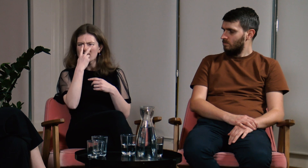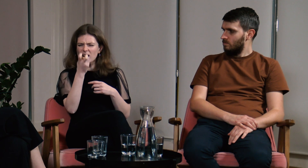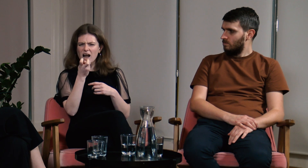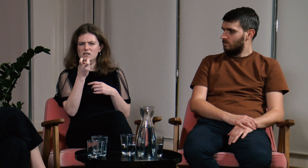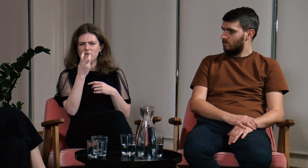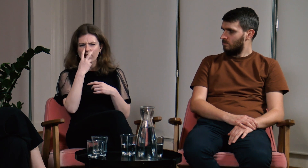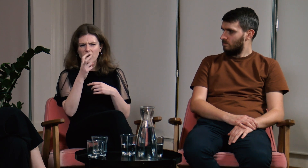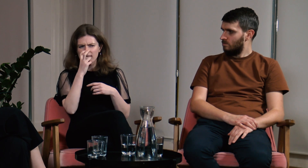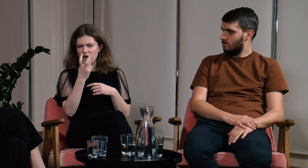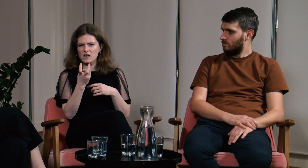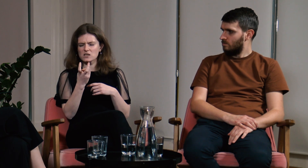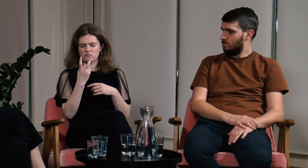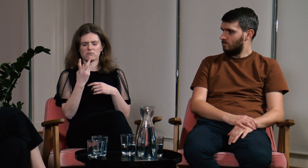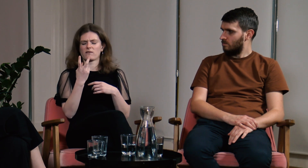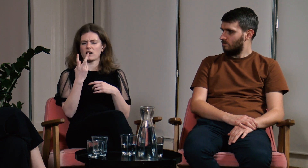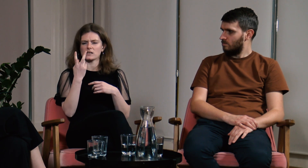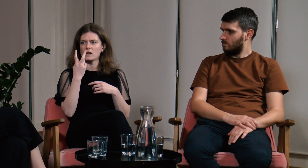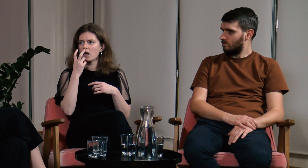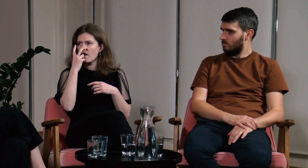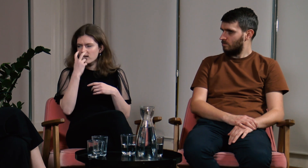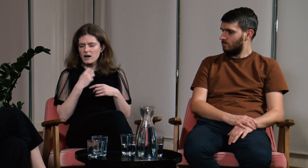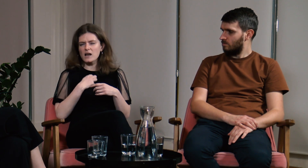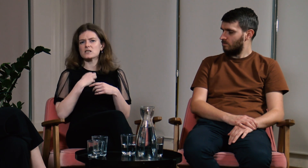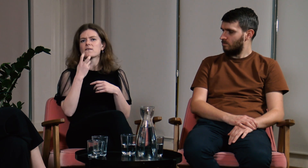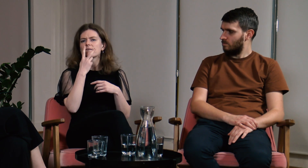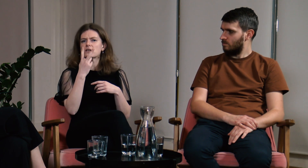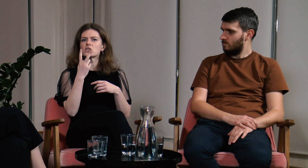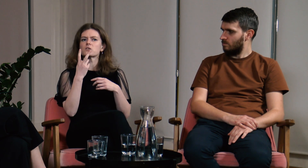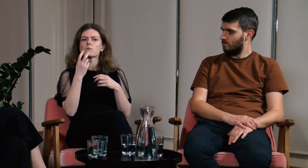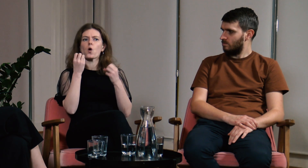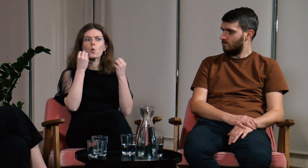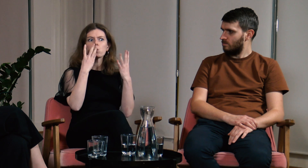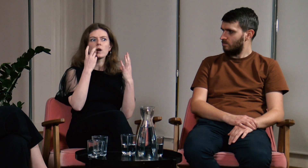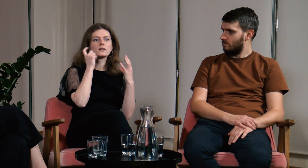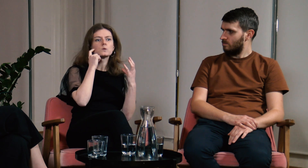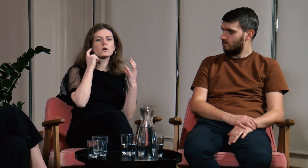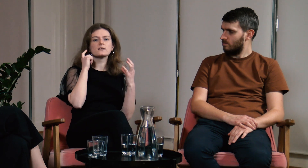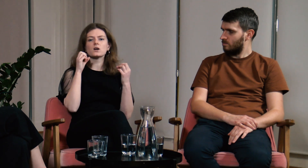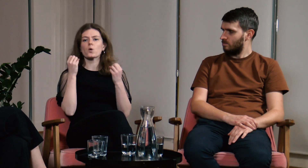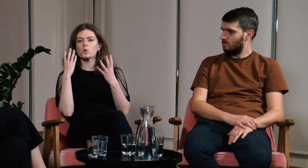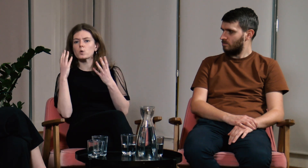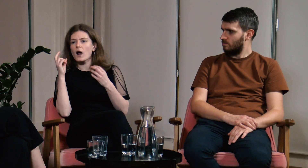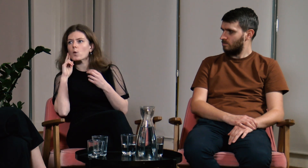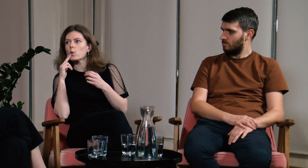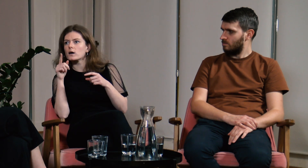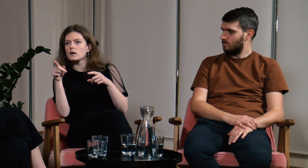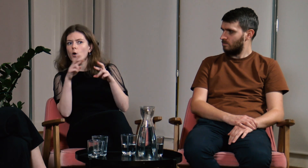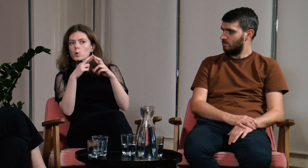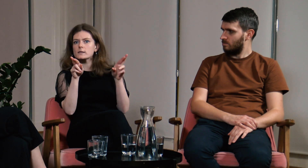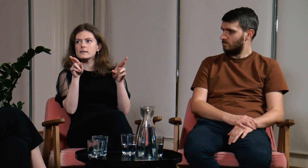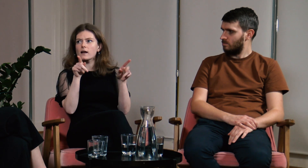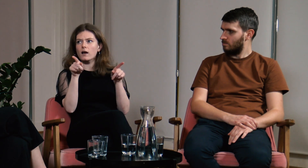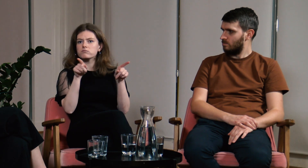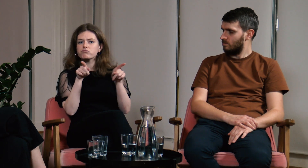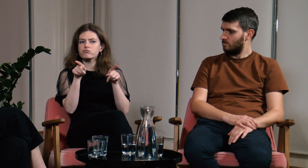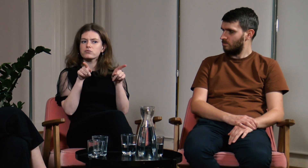Można wtedy wyraźnie zauważyć jak wyglądają różnice między kulturą Głuchych i słyszących.